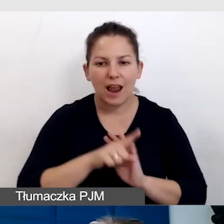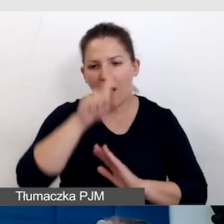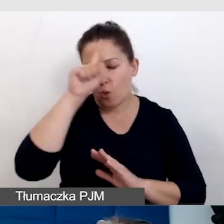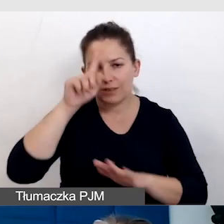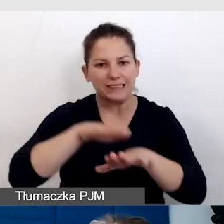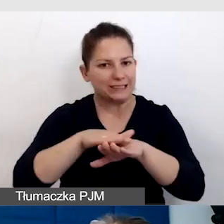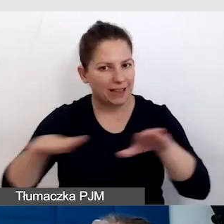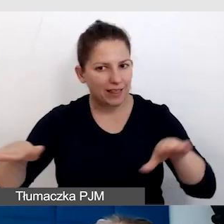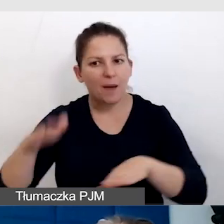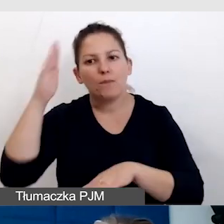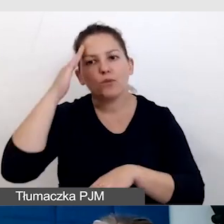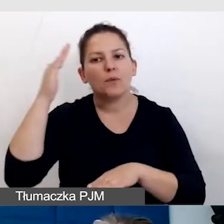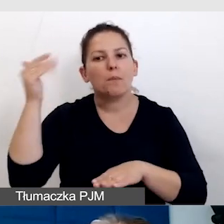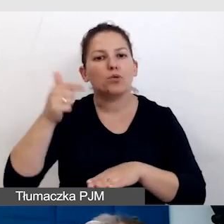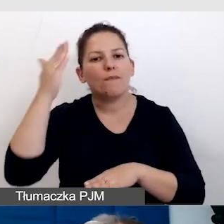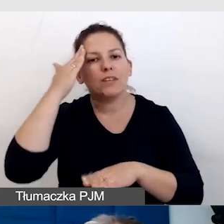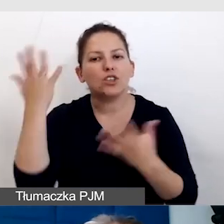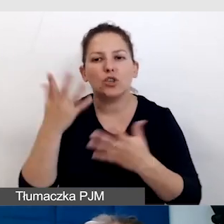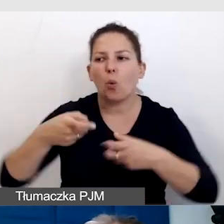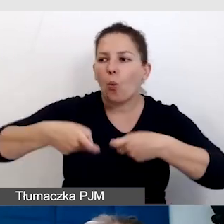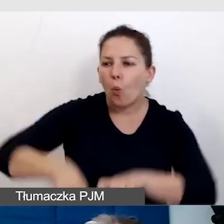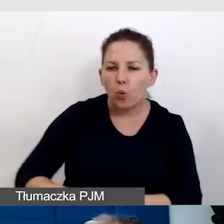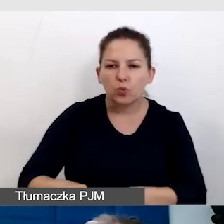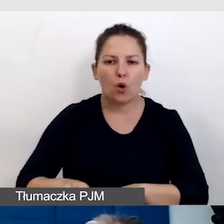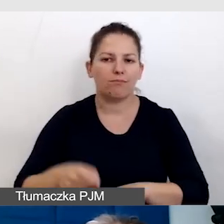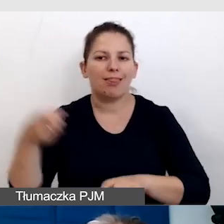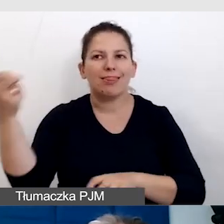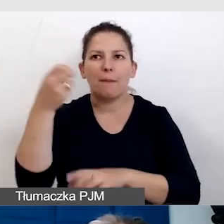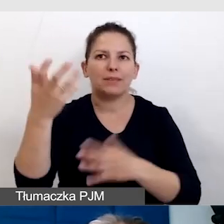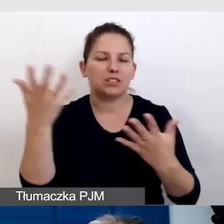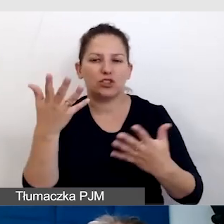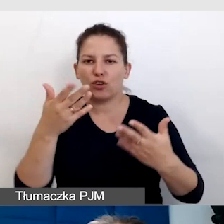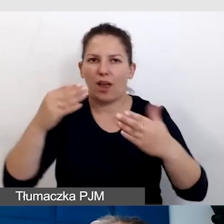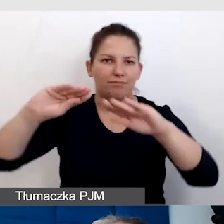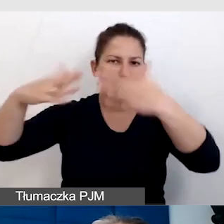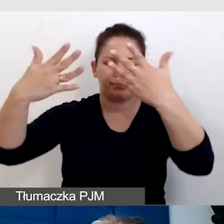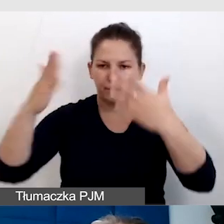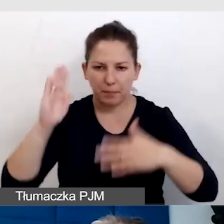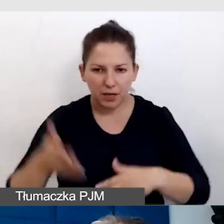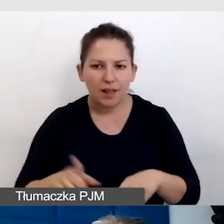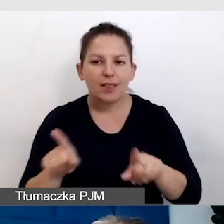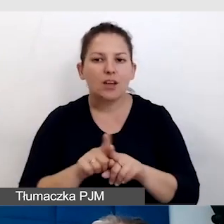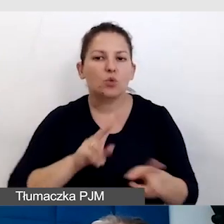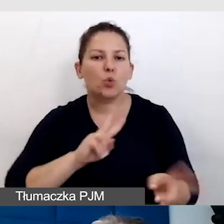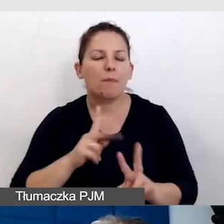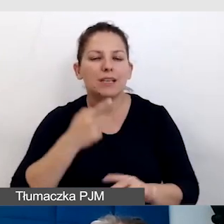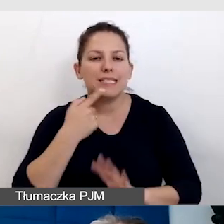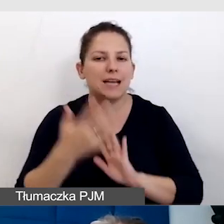oni muszą wiedzieć, gdzie usiąść, gdzie te napisy będą wyświetlane. Podobnie tłumacz języka migowego.